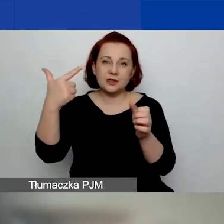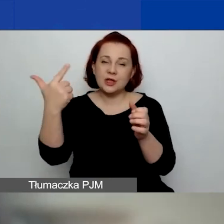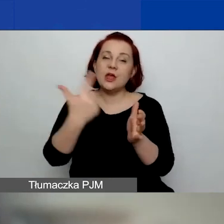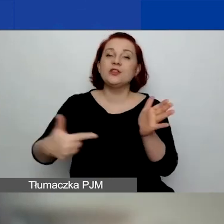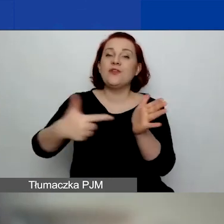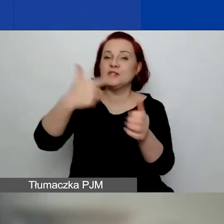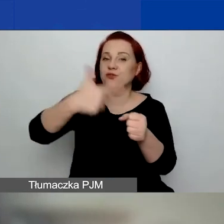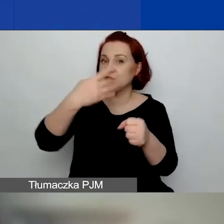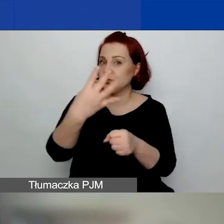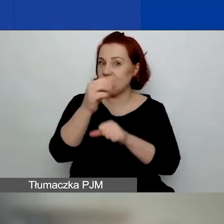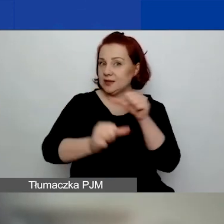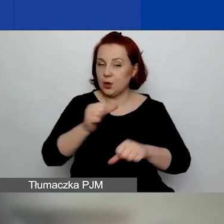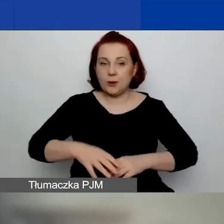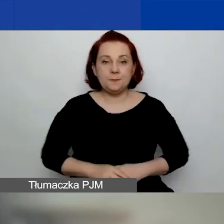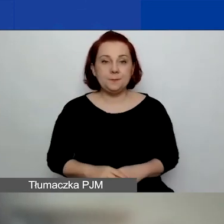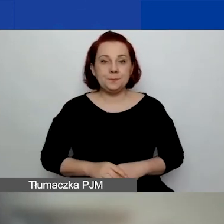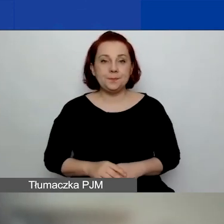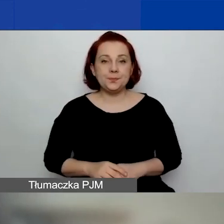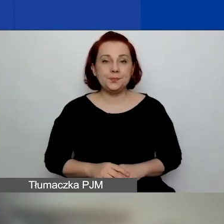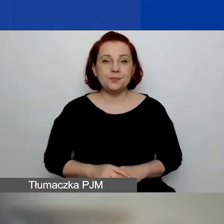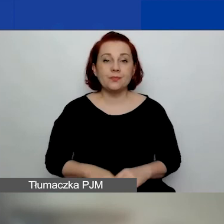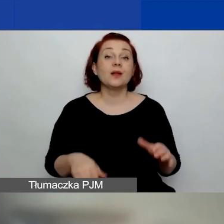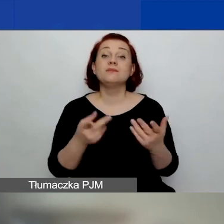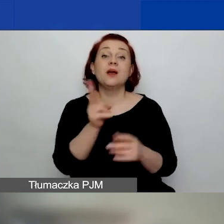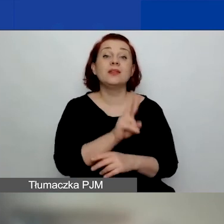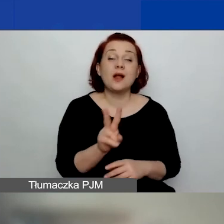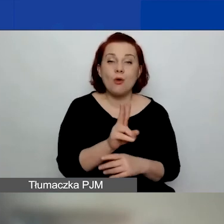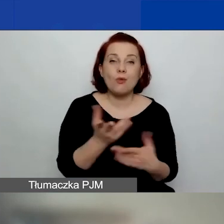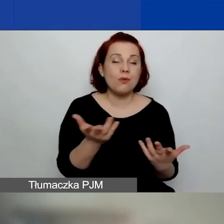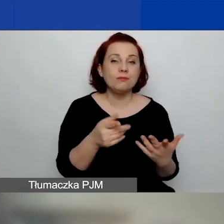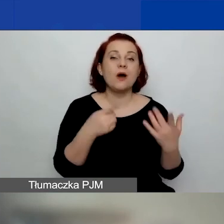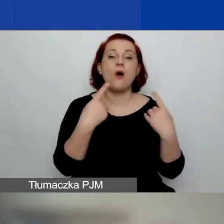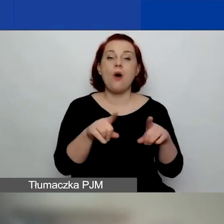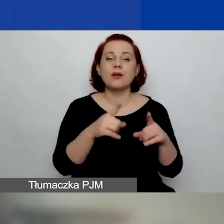Dla organizacji działających od minimum 12 miesięcy,